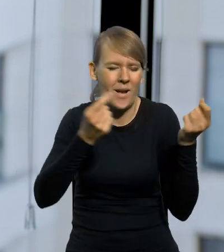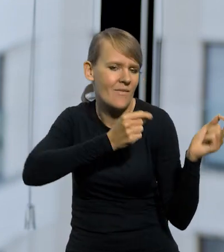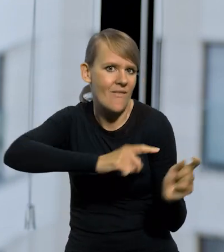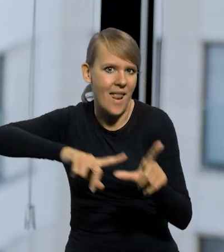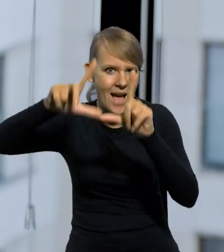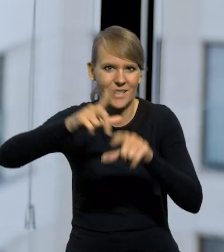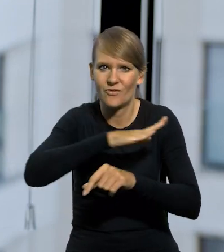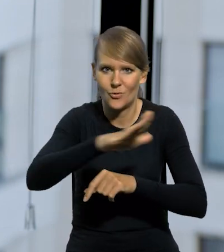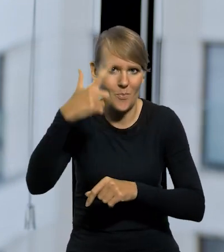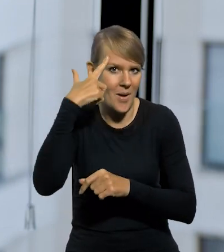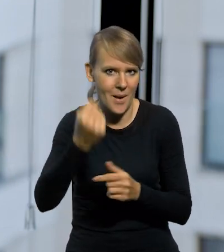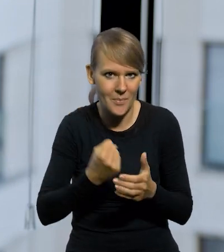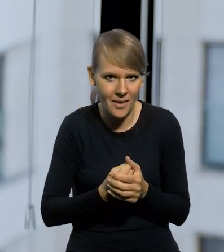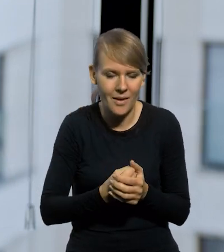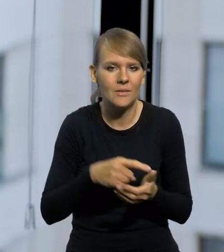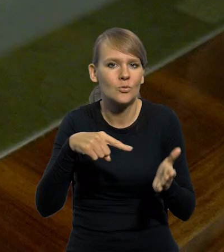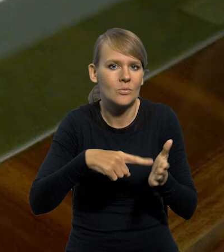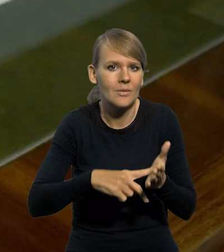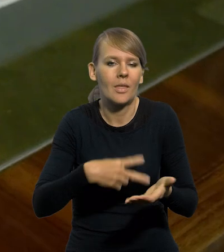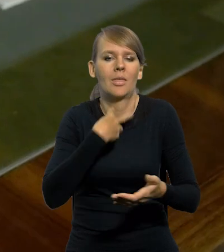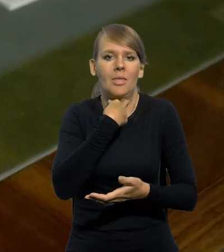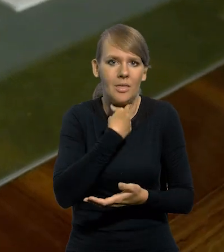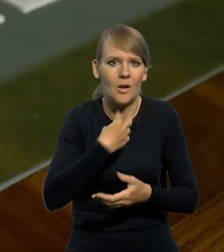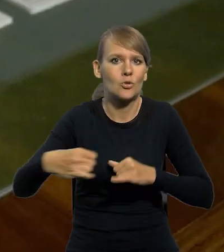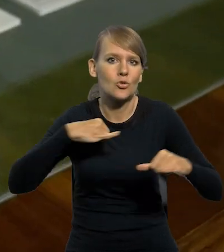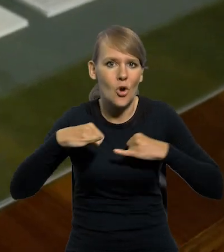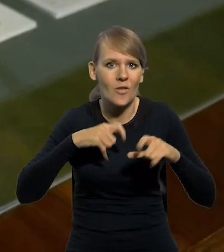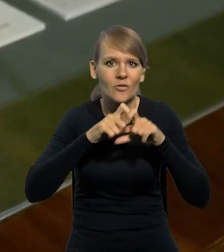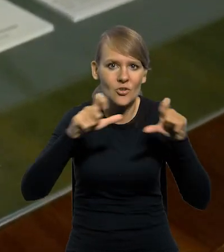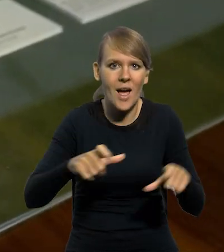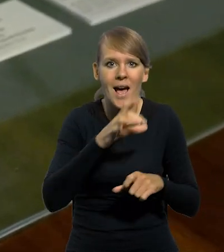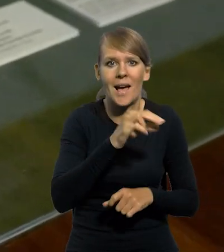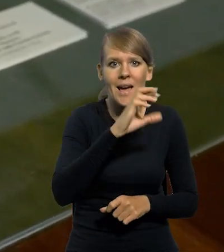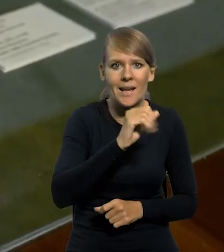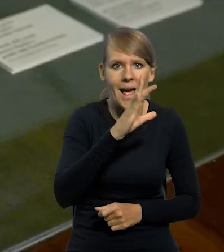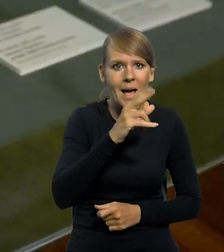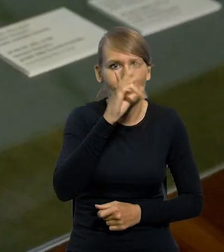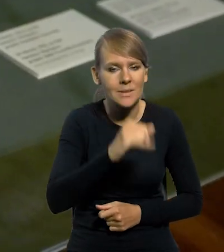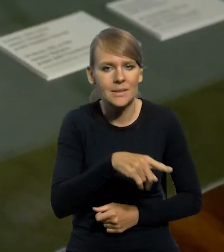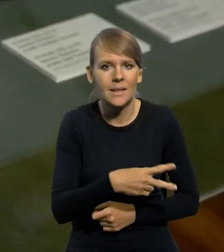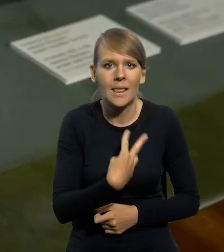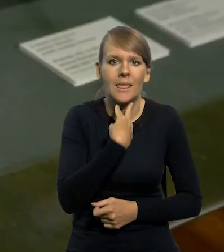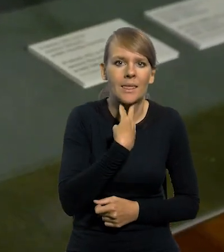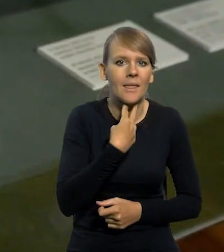o której wszyscy pamiętamy, zmusiła rządy za czasów Władysława Grabskiego do tego, żeby po prostu podziękować